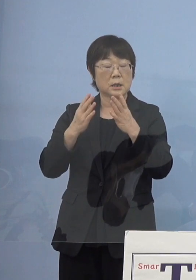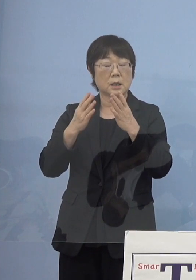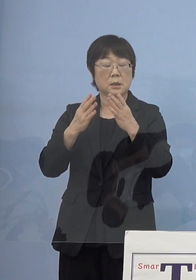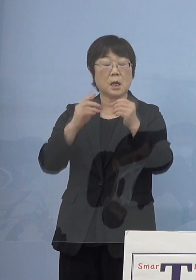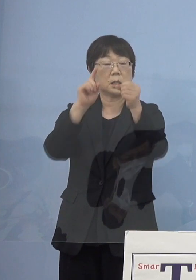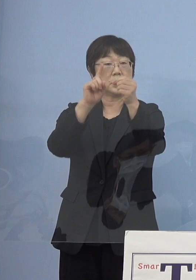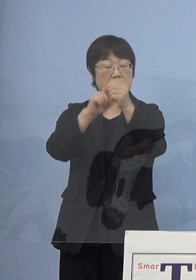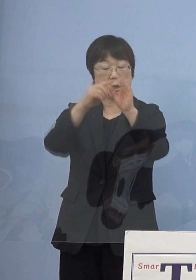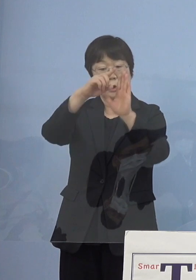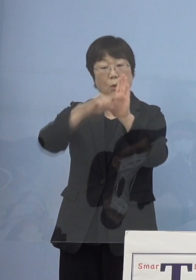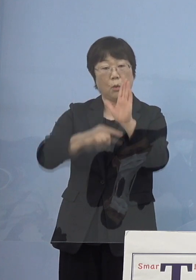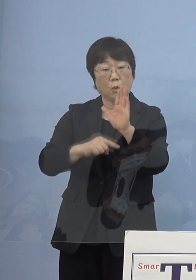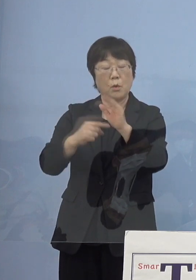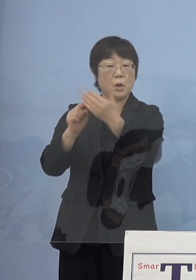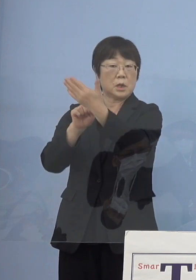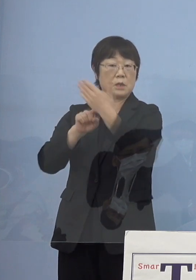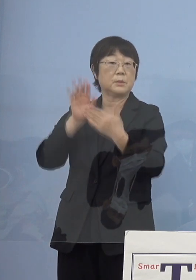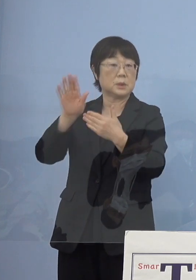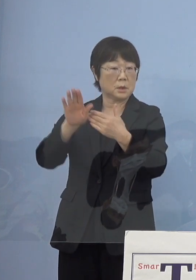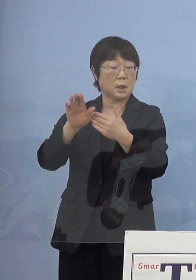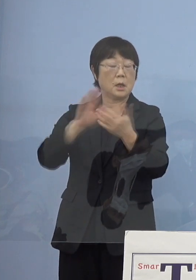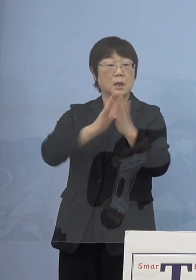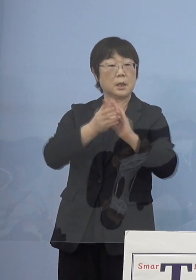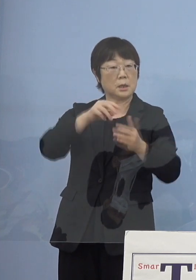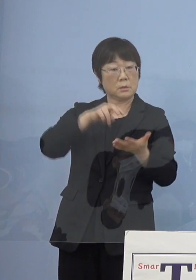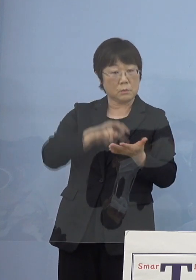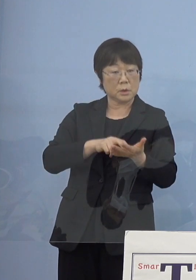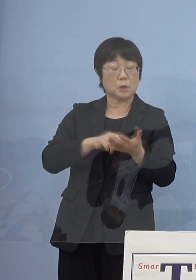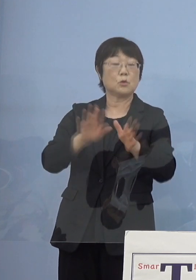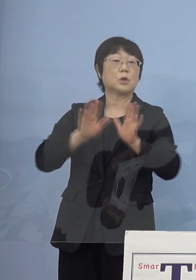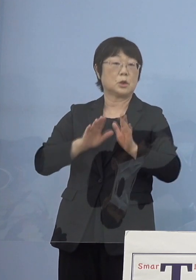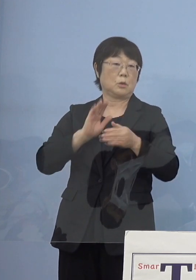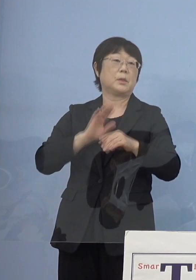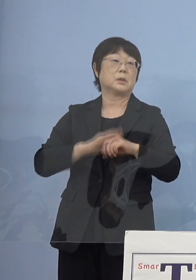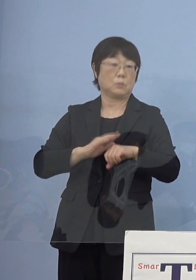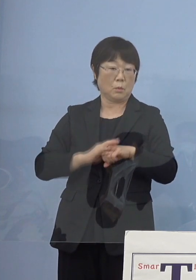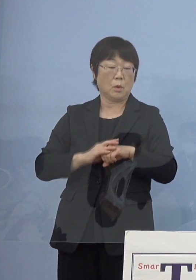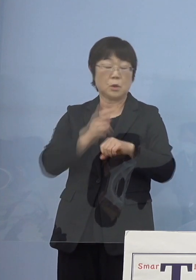それに対しての知事の受け止めと 「とくしまアラート」に反映させるのかどうか